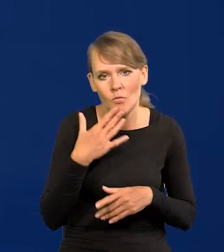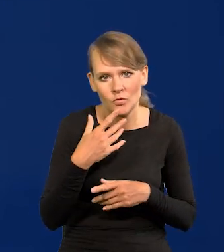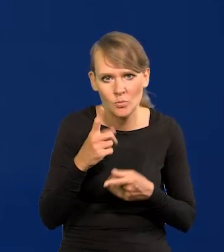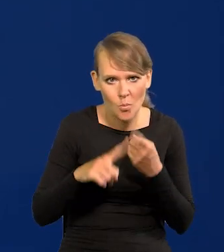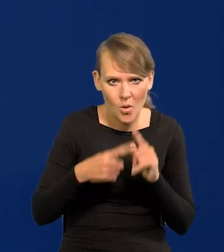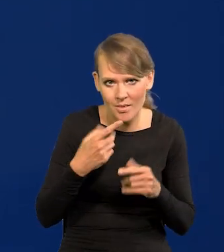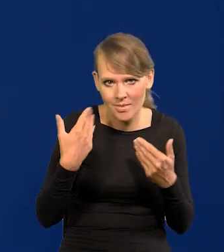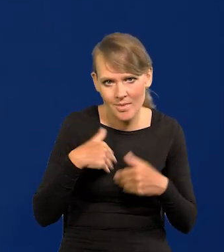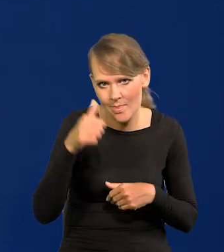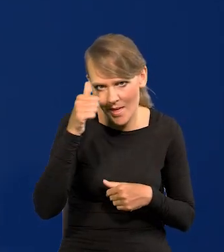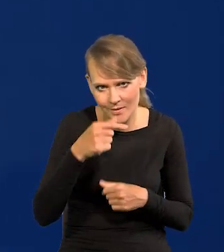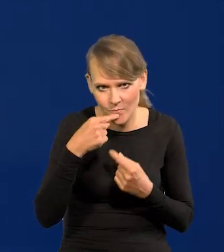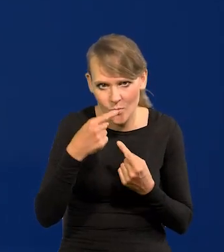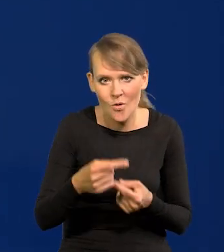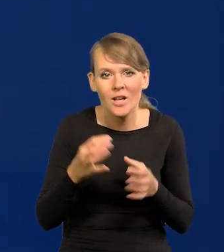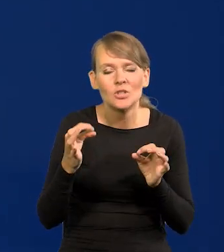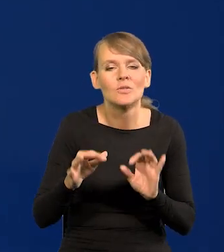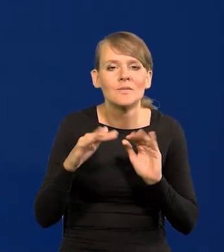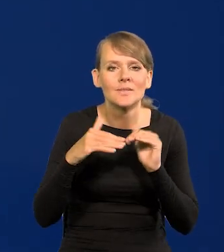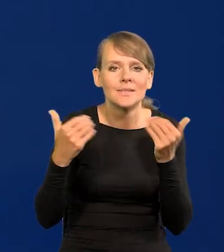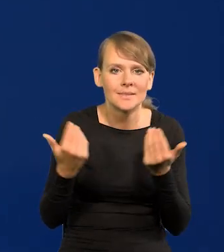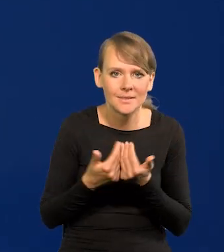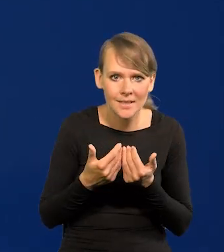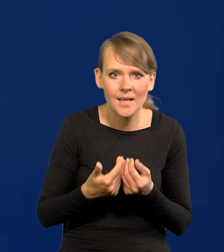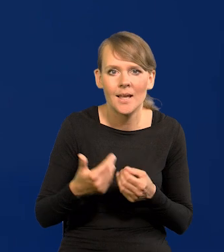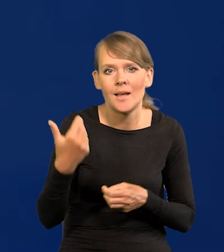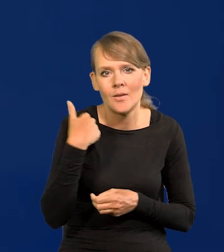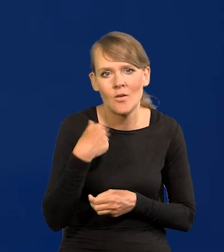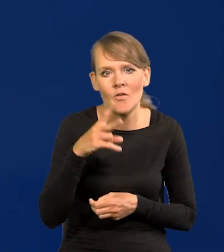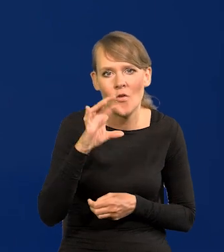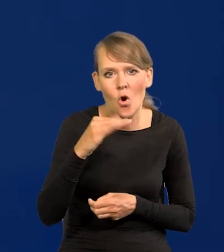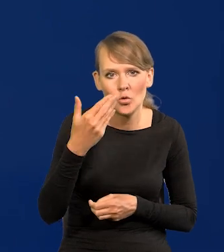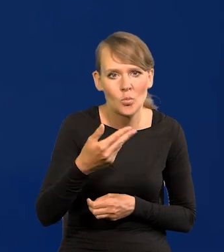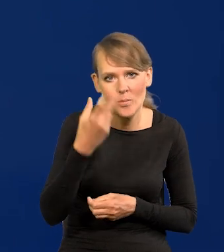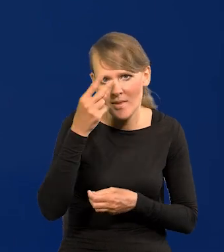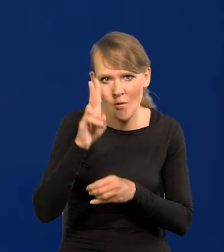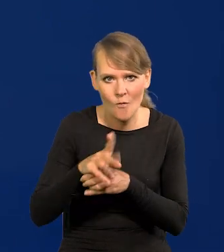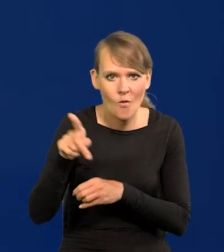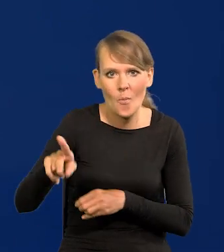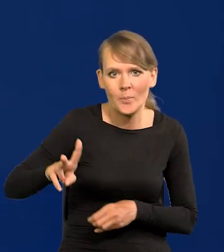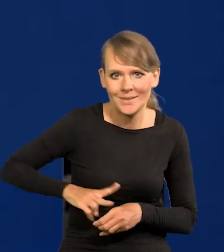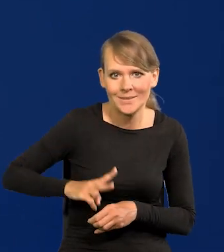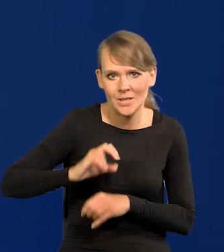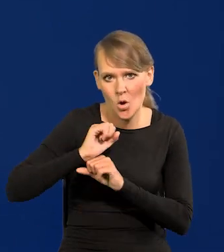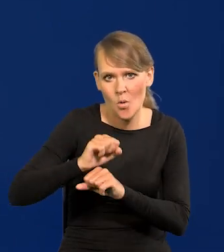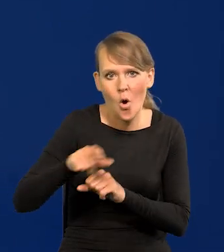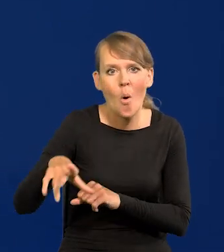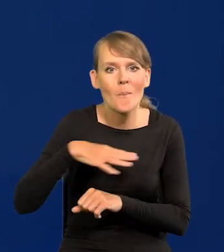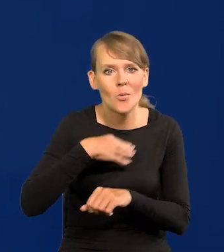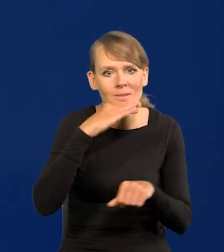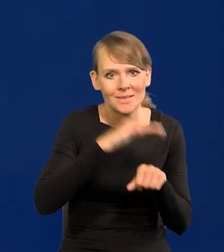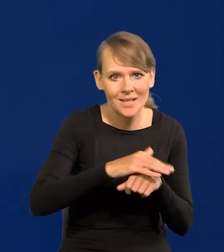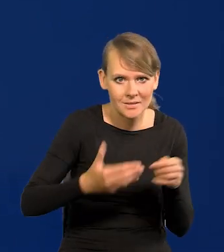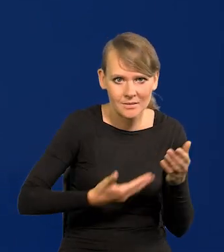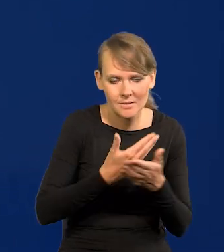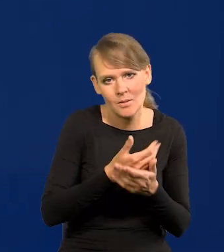ale dzisiaj w Sejmie mamy, czy mieliśmy wotum nieufności wobec ministra obrony, który te zamówienia złożył, próba jego odwołania